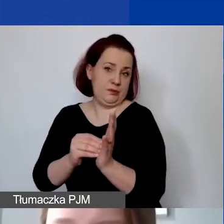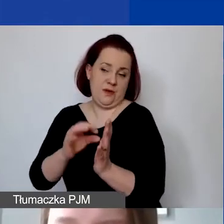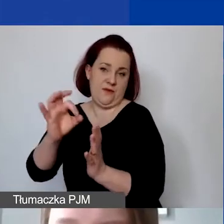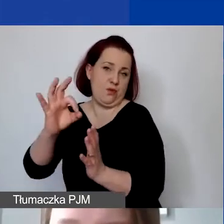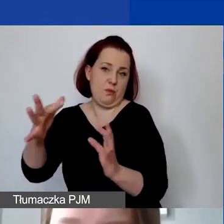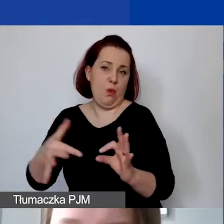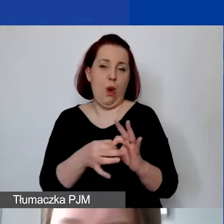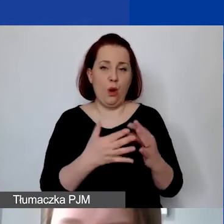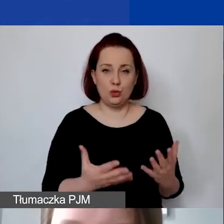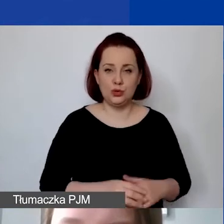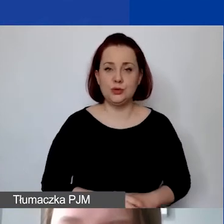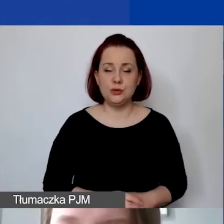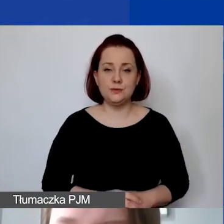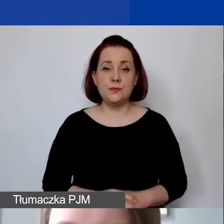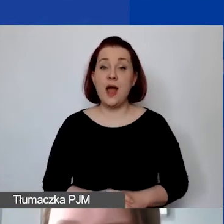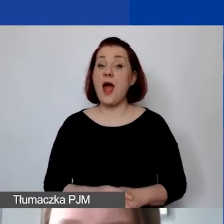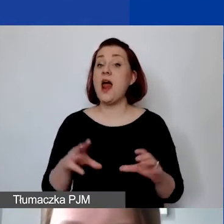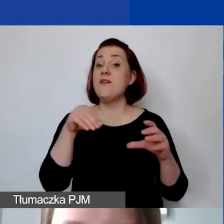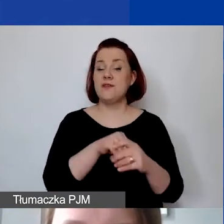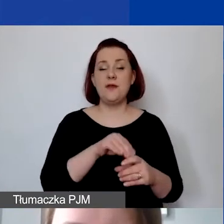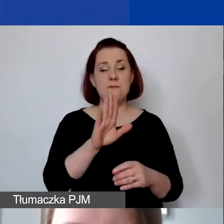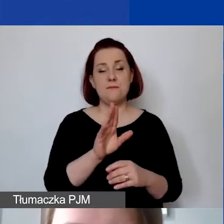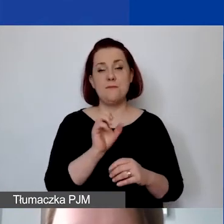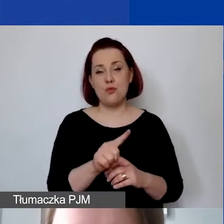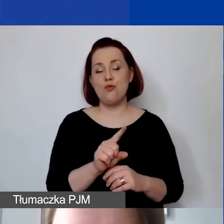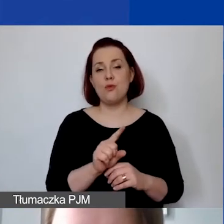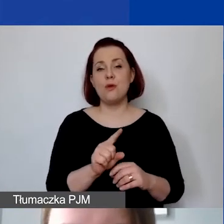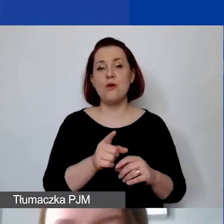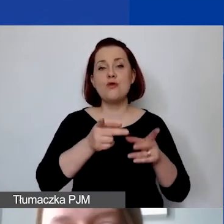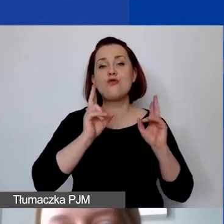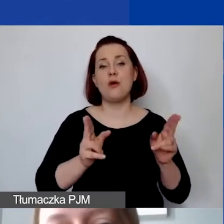że to niesie za sobą bardzo konkretne zobowiązania i konsekwencje.